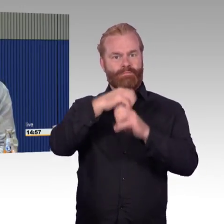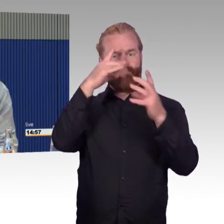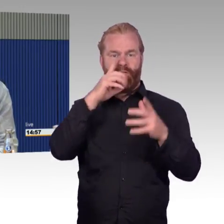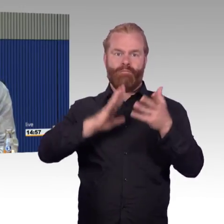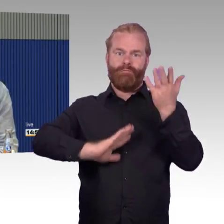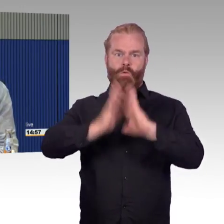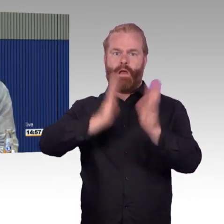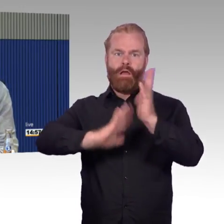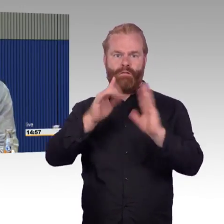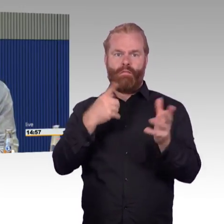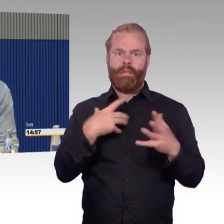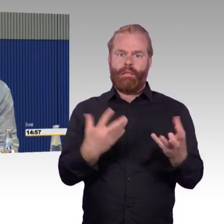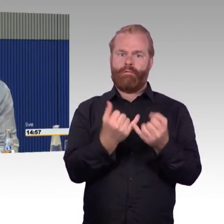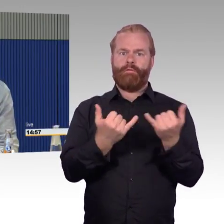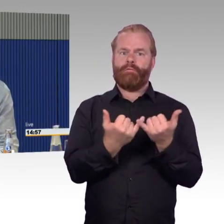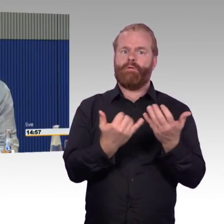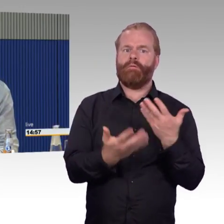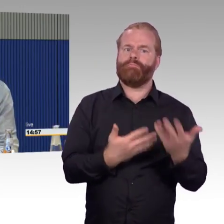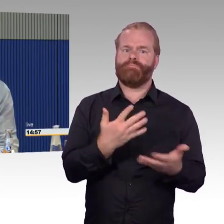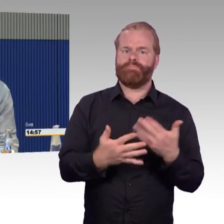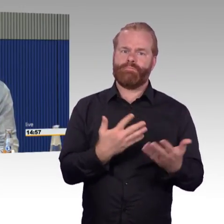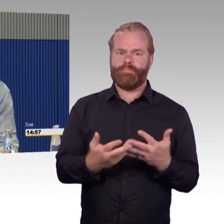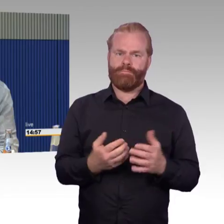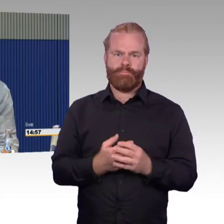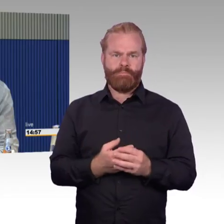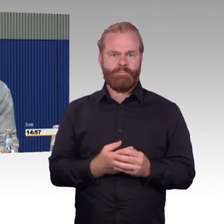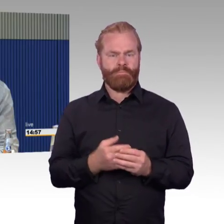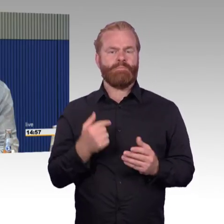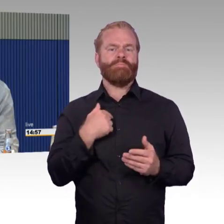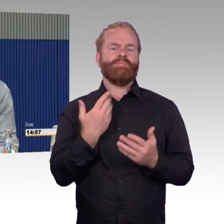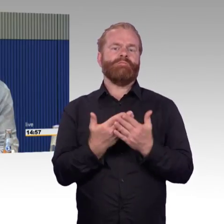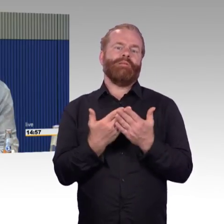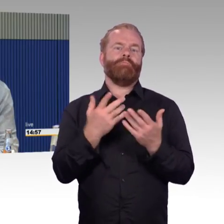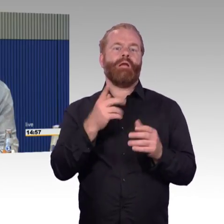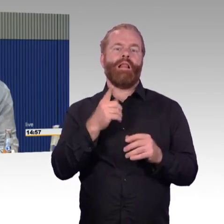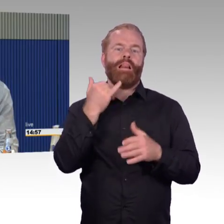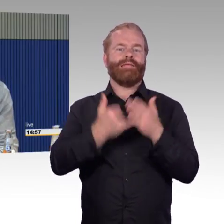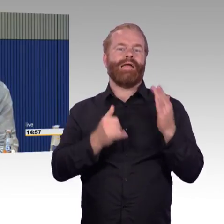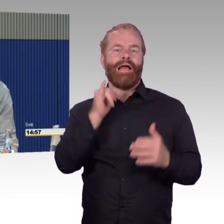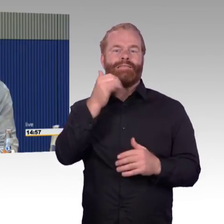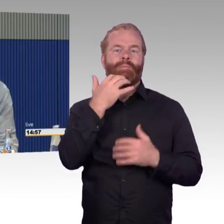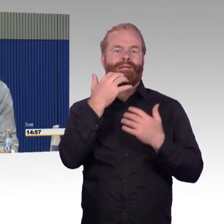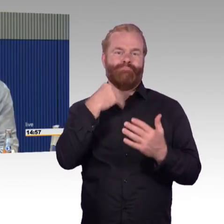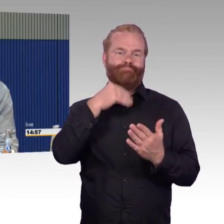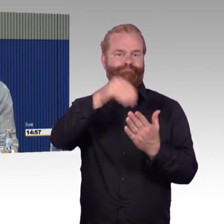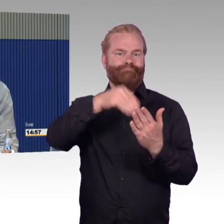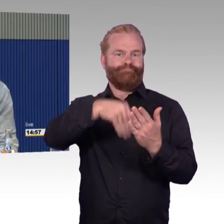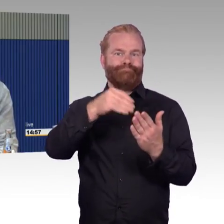Aber dann kamen wir in einen ICE neuerer Bauart in Hamburg, der war nicht eingeplant. Auch nach Kiel fährt an sich der ICE 1,